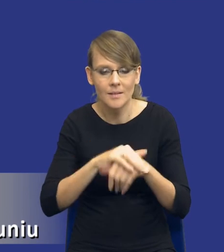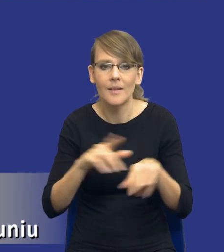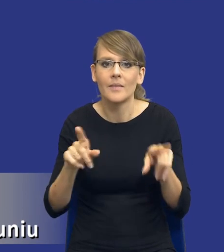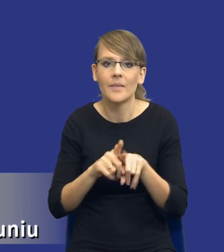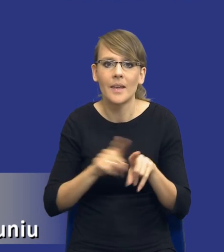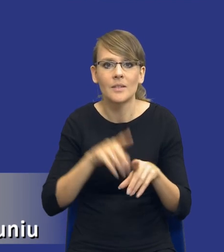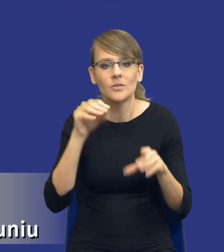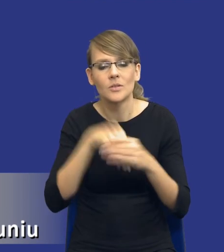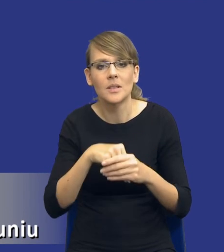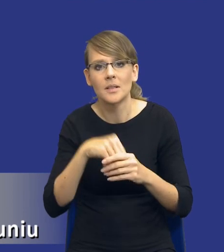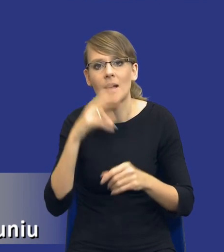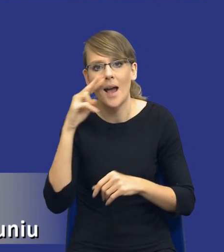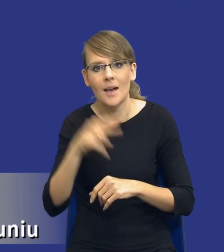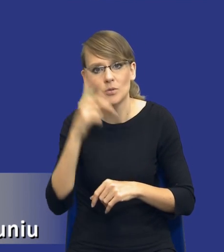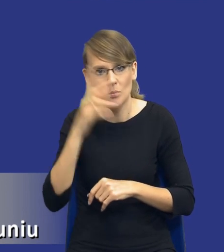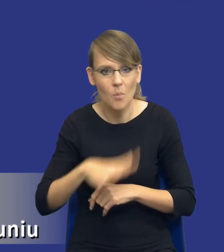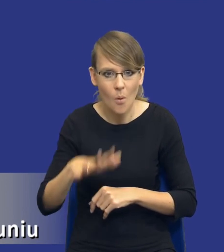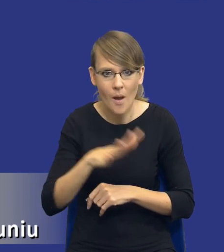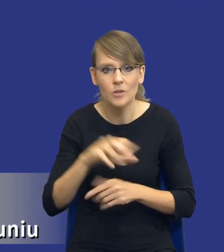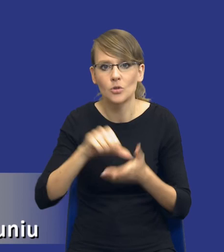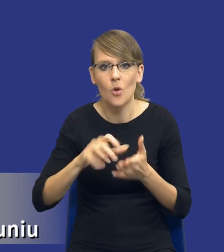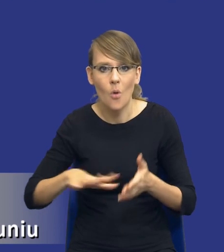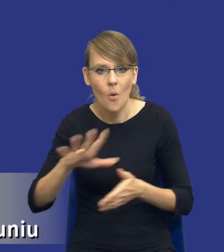społecznych, środowiskowych lub innowacyjnych zamówienia